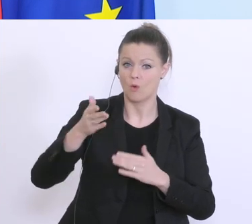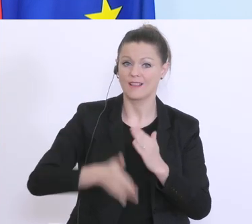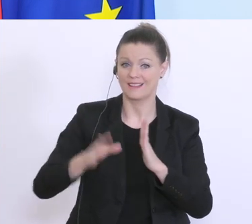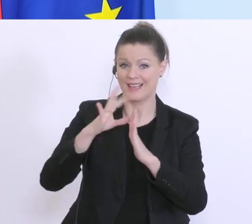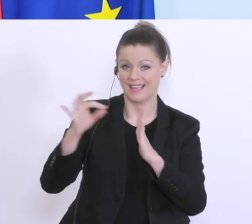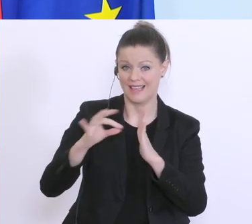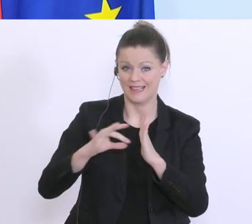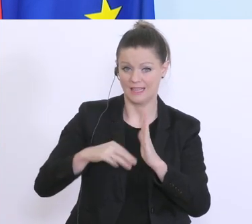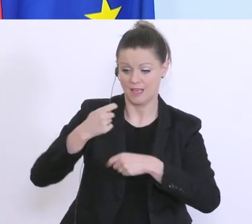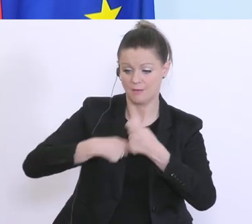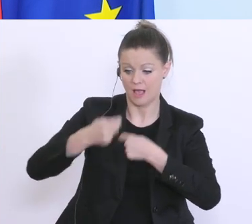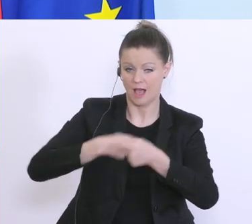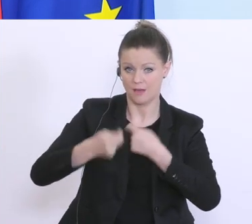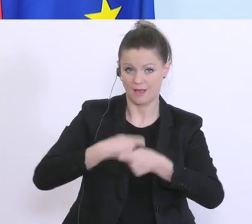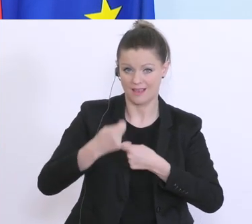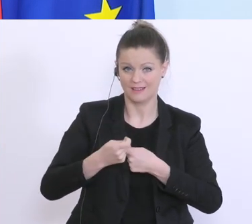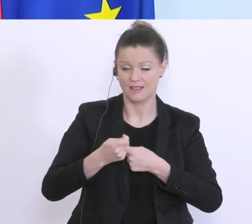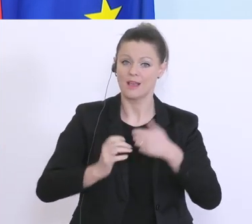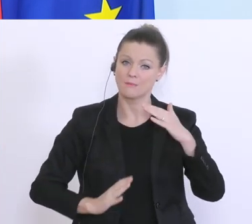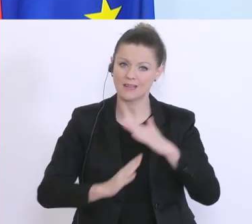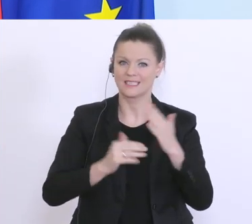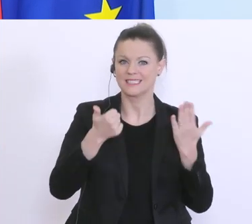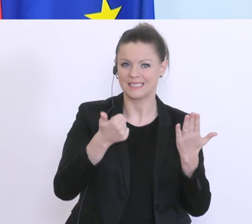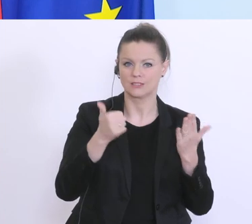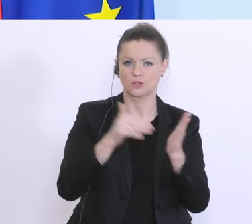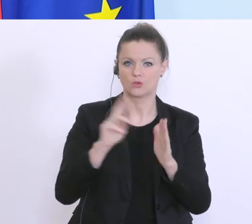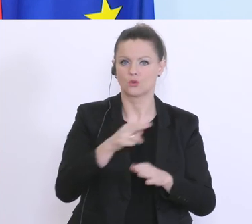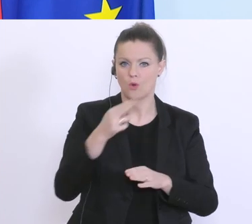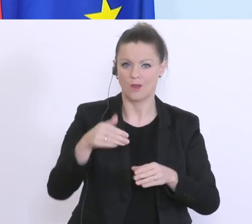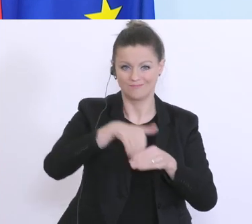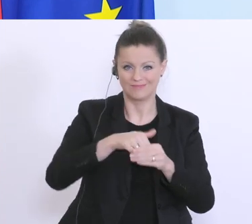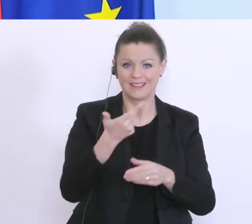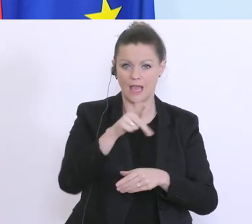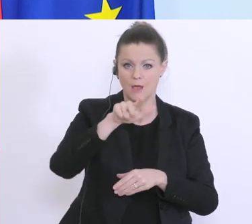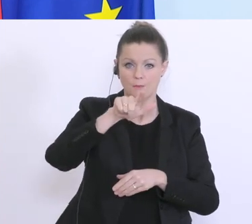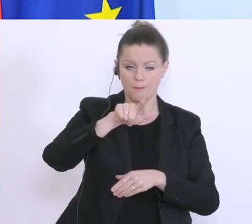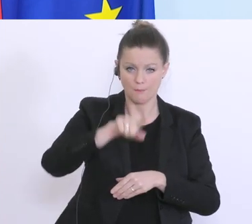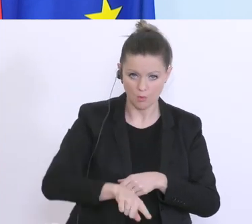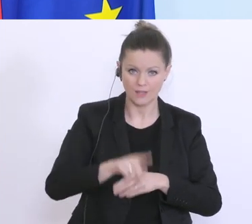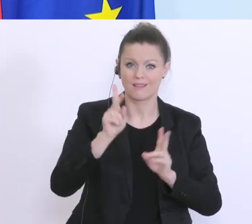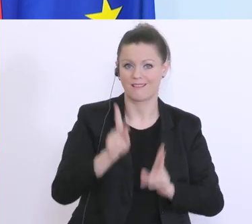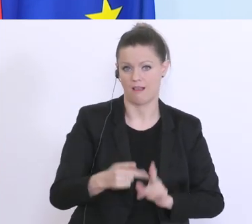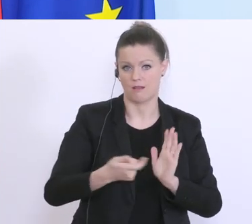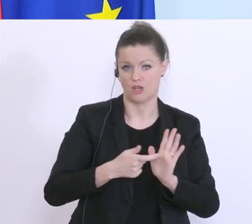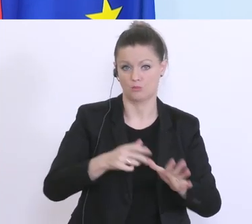insgesamt bis zu 6.000 Euro, bis zu 3 Monate in Anspruch nehme kann, um eben die privaten